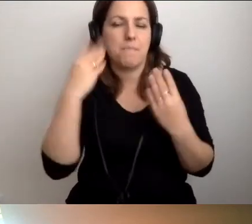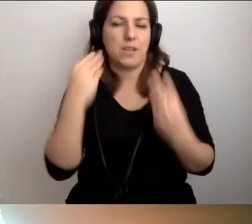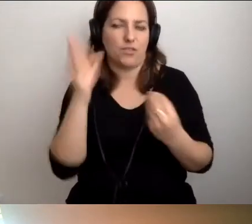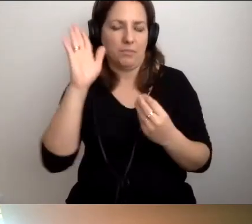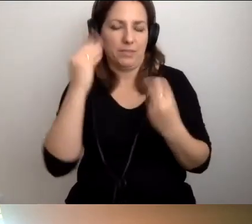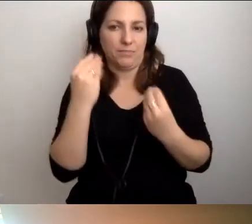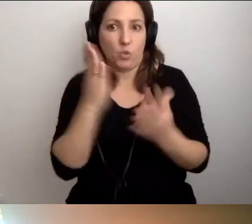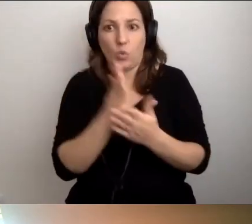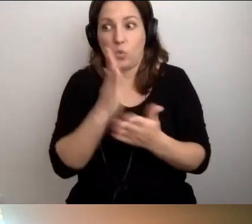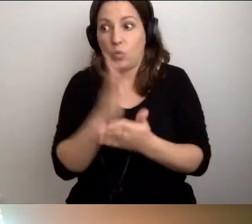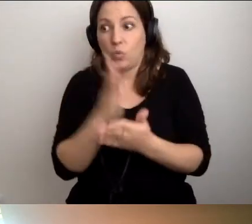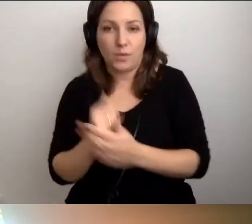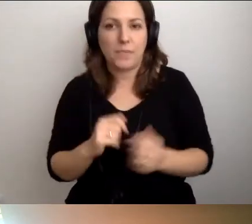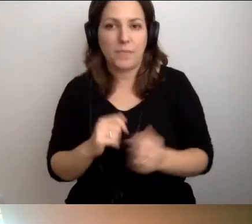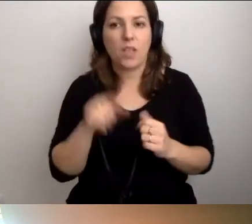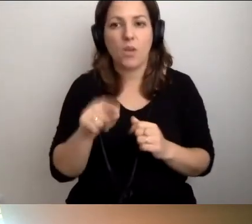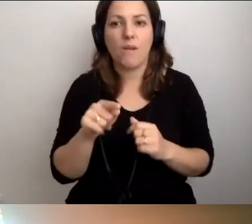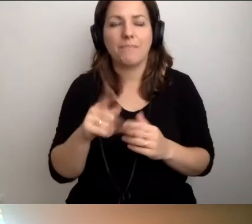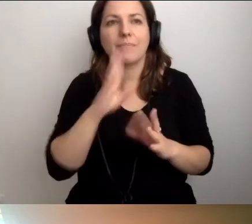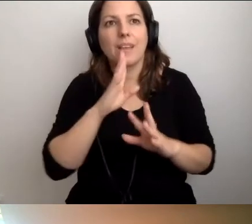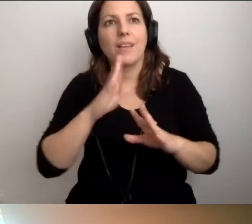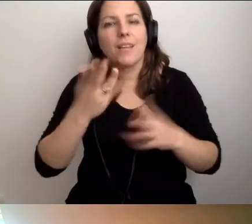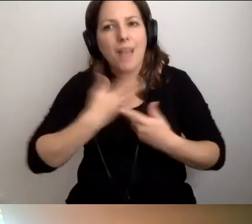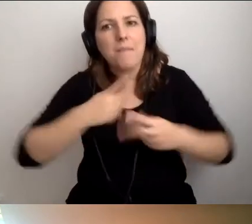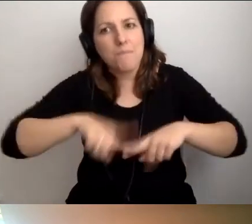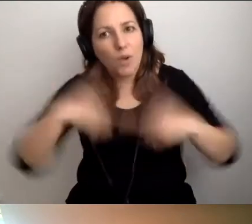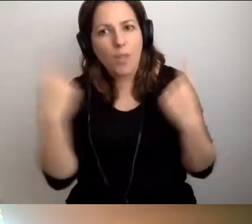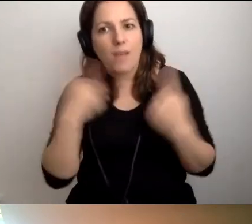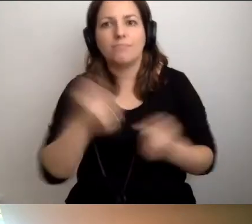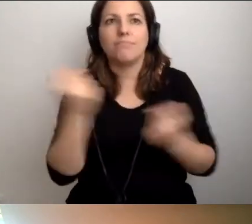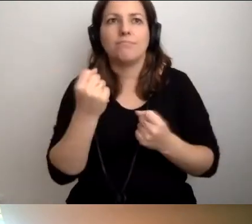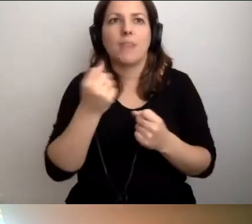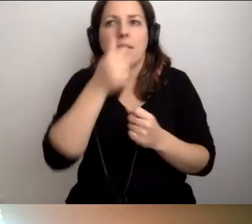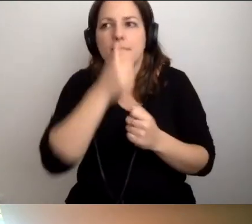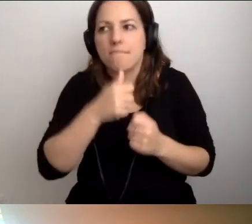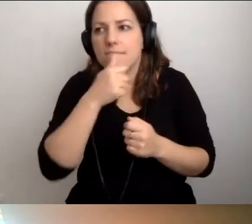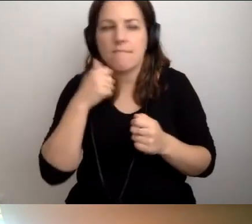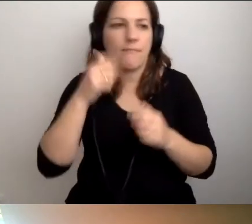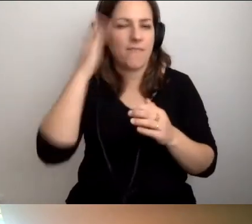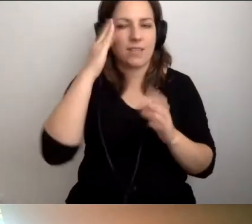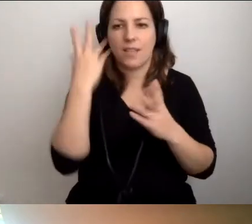Dajmy się przekonać, że to nie jest wiedza tajemna. Nie jest jej bardzo dużo.